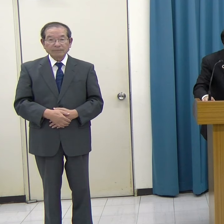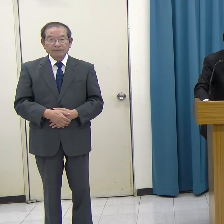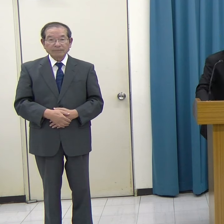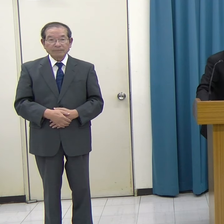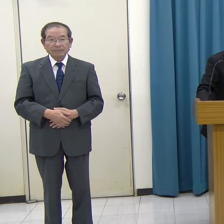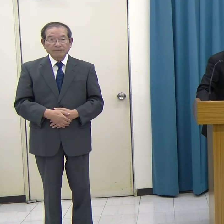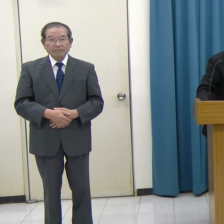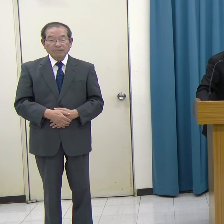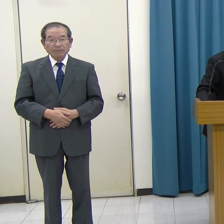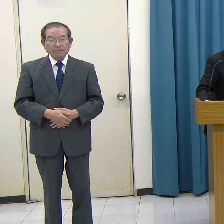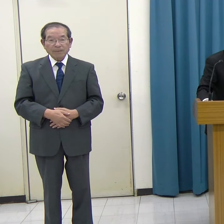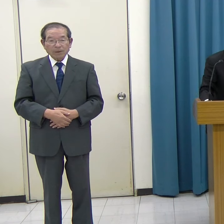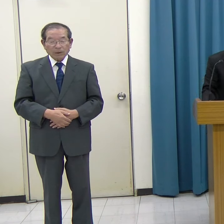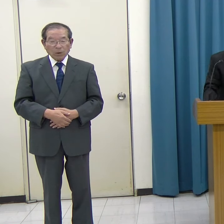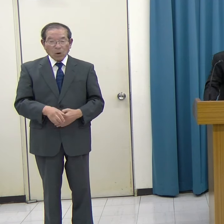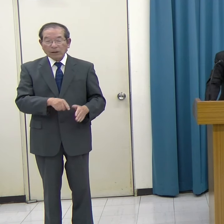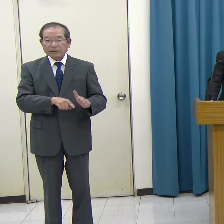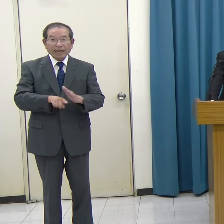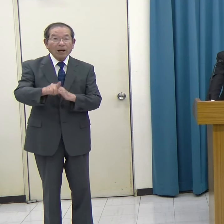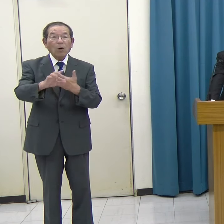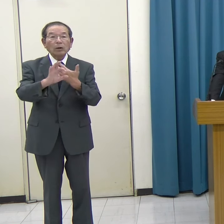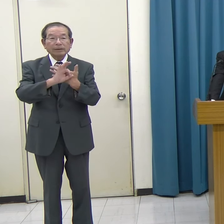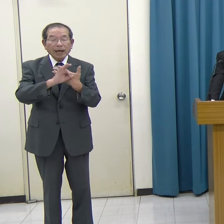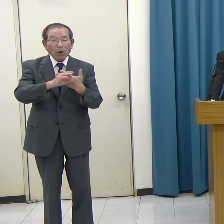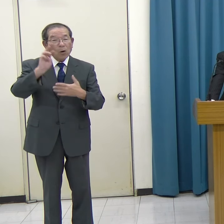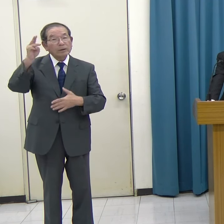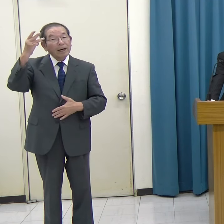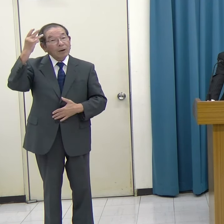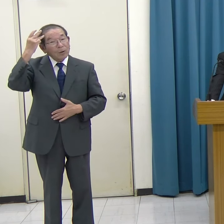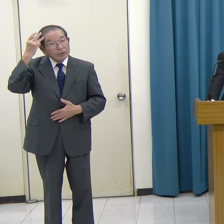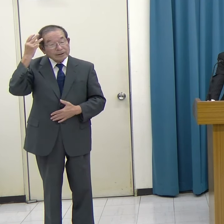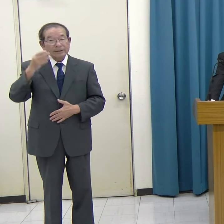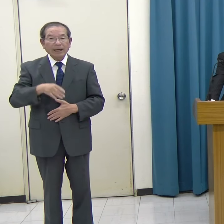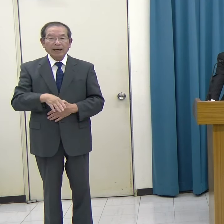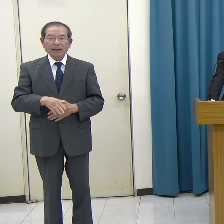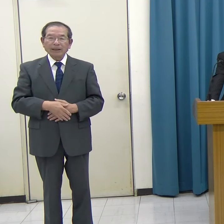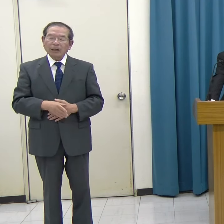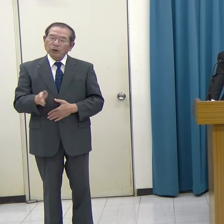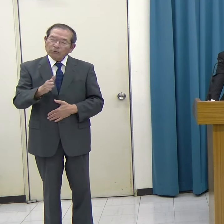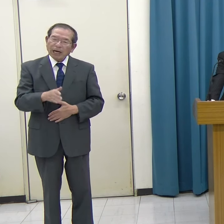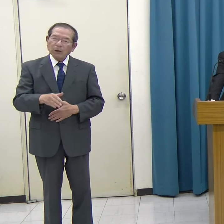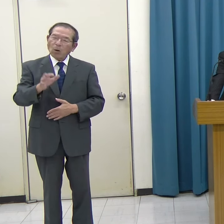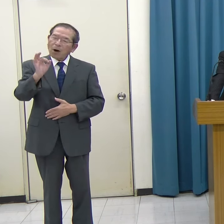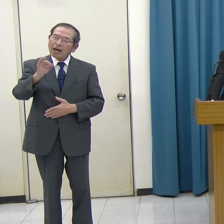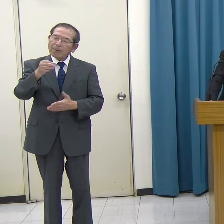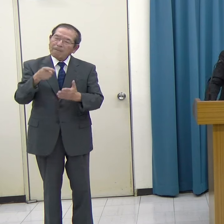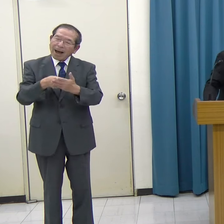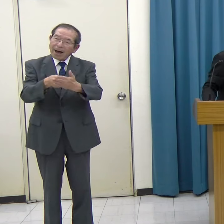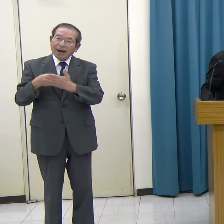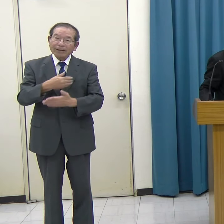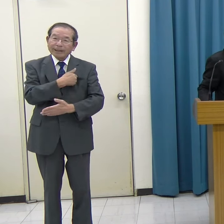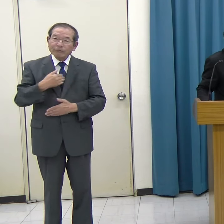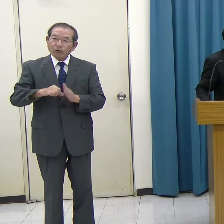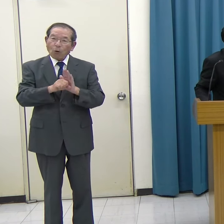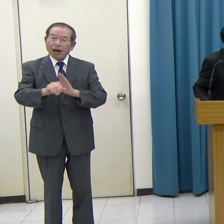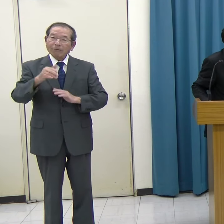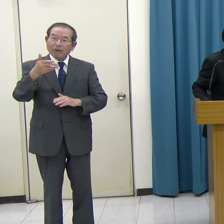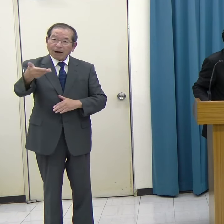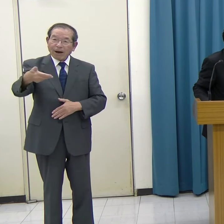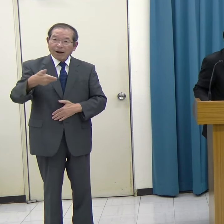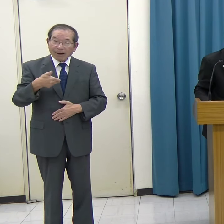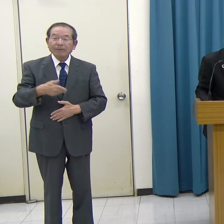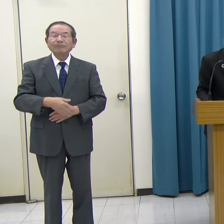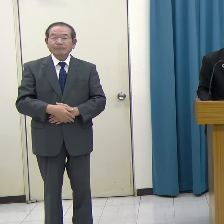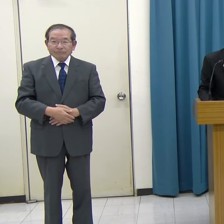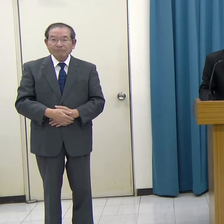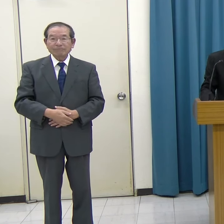こういう先行事例を参考としながら、どれだけのコスト削減効果があるのかということです。